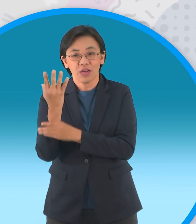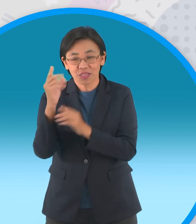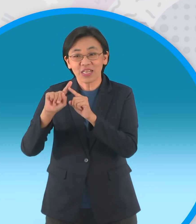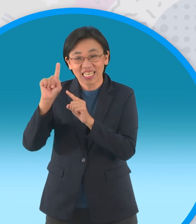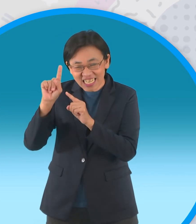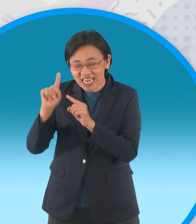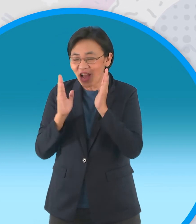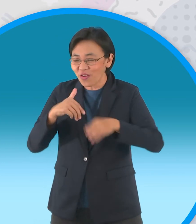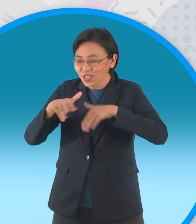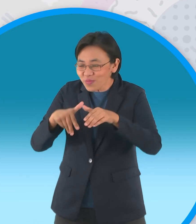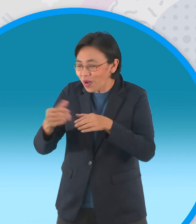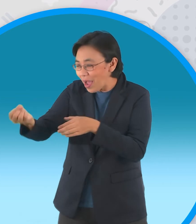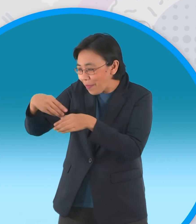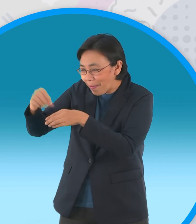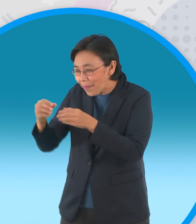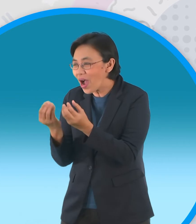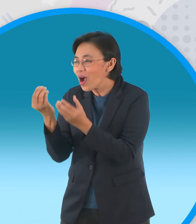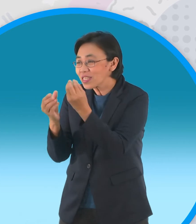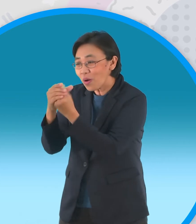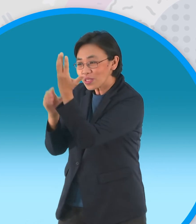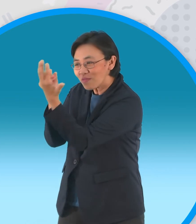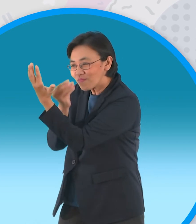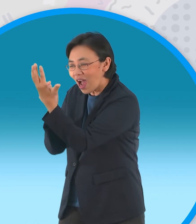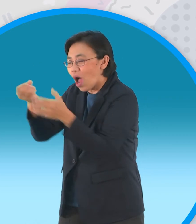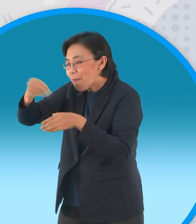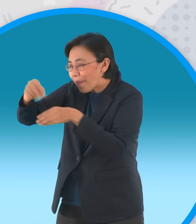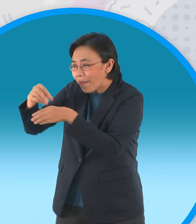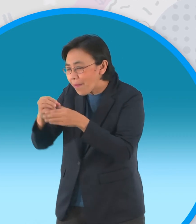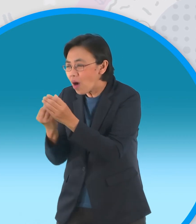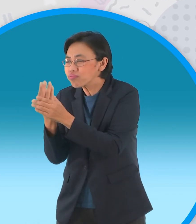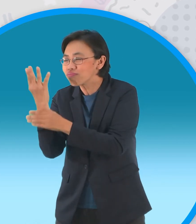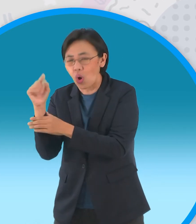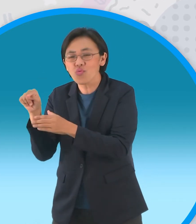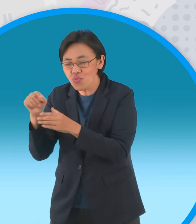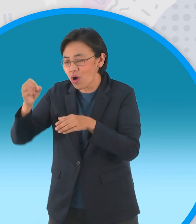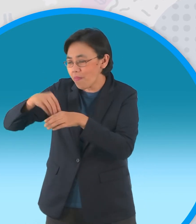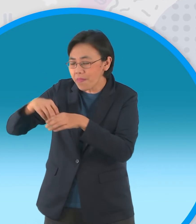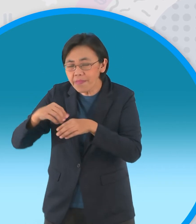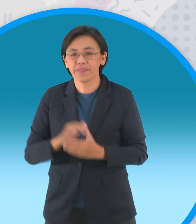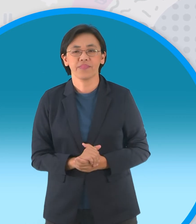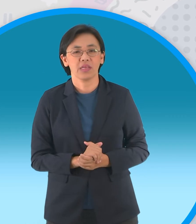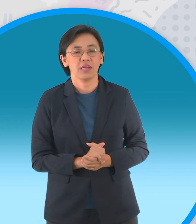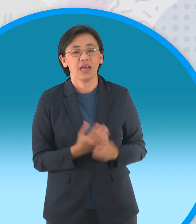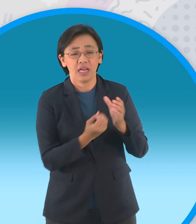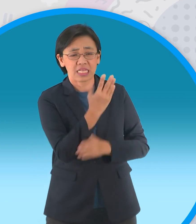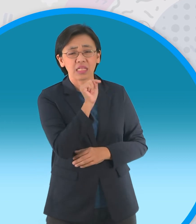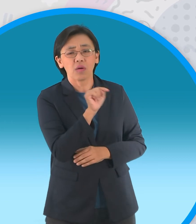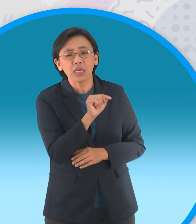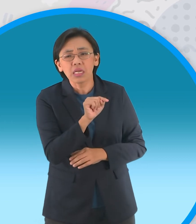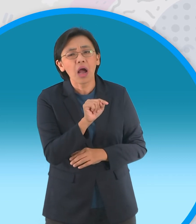อินทผลัมต้นแรกถูกชาวบ้านเก็บเกี่ยว ผลไปจนหมดเหลือแต่กิ่งก้านว่างเปล่า